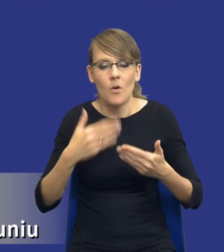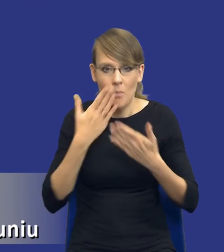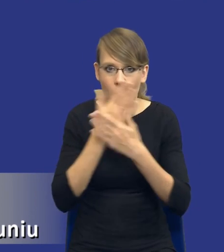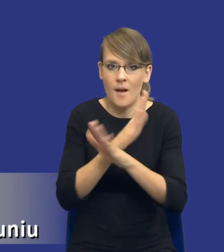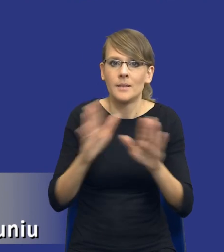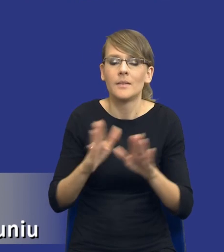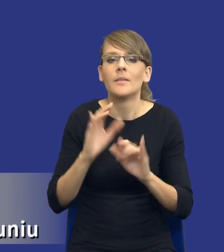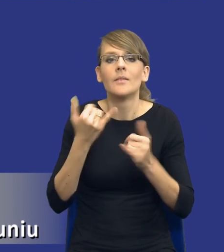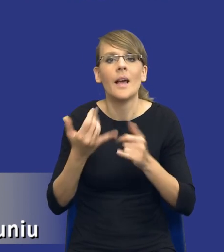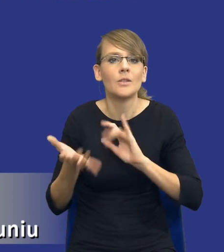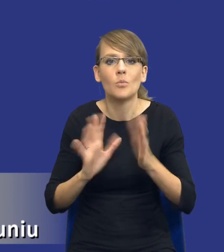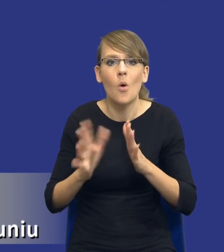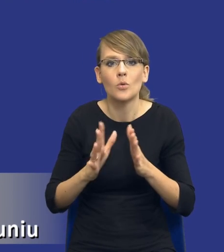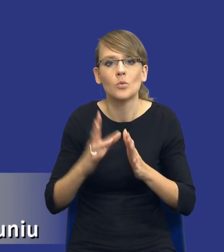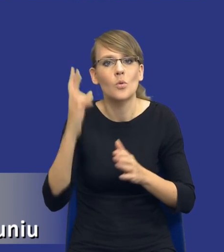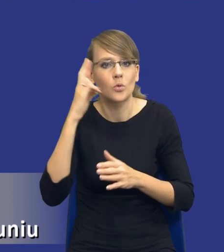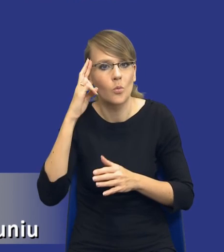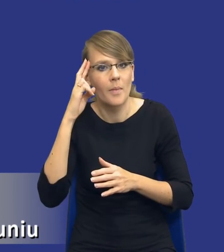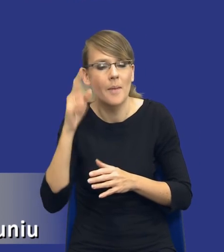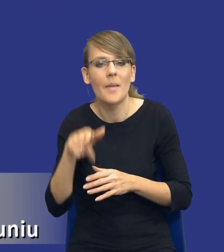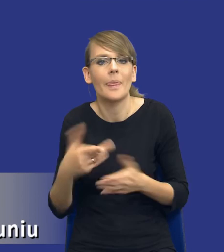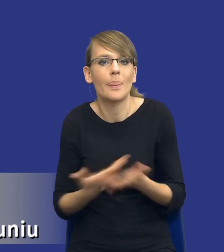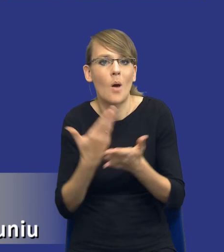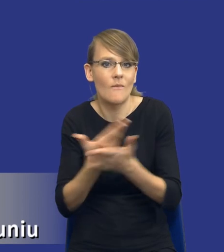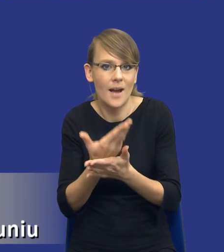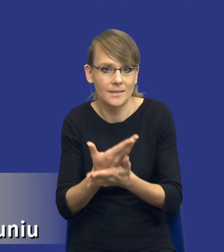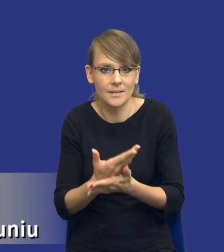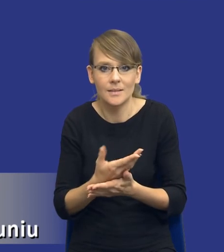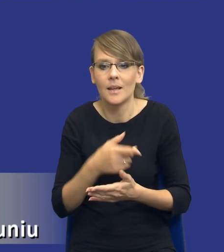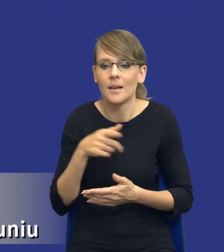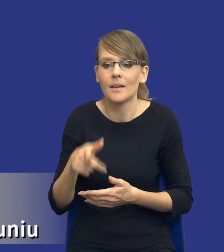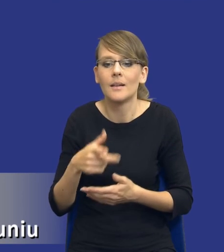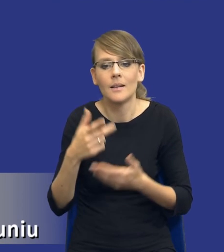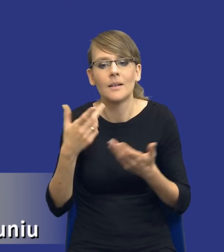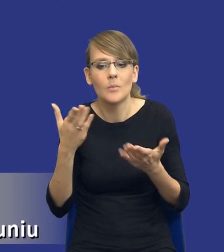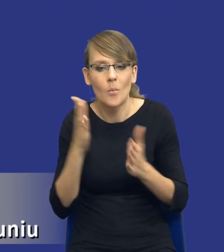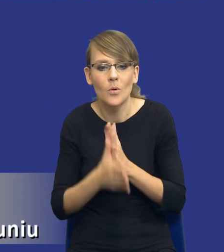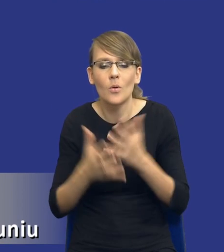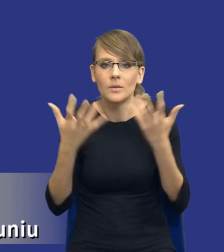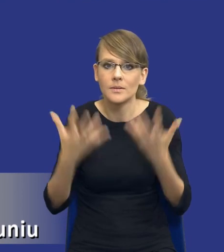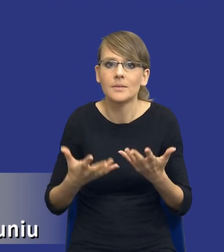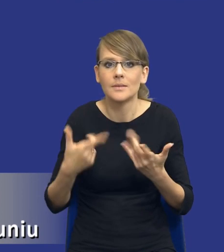sposób oni te innowacje rozumieją i chcą je zamawiającemu po prostu sprzedać.